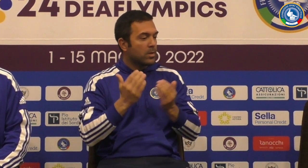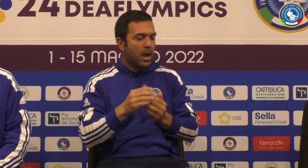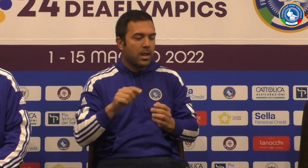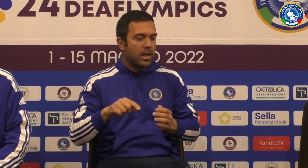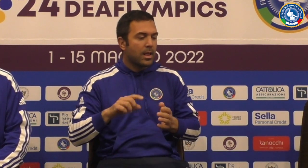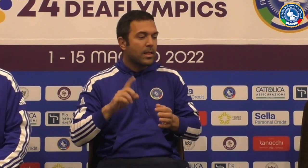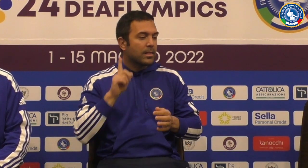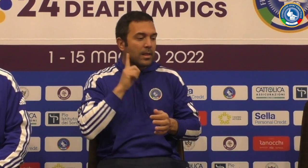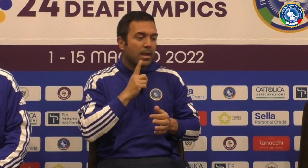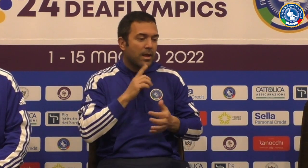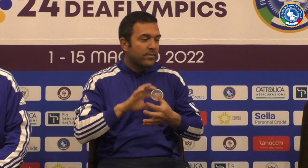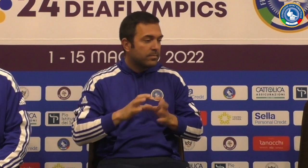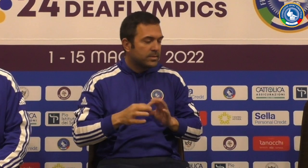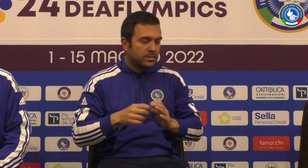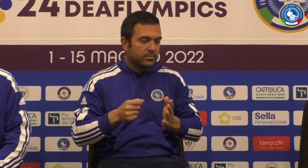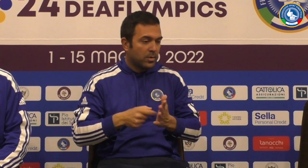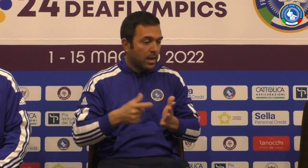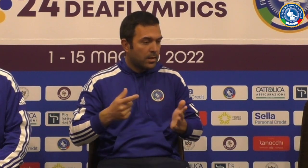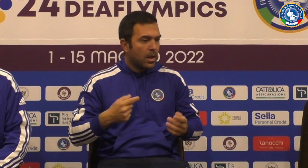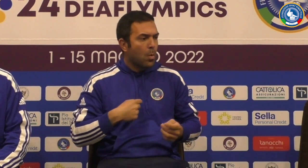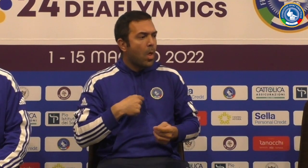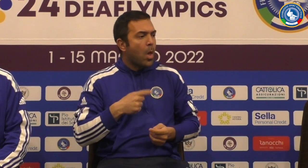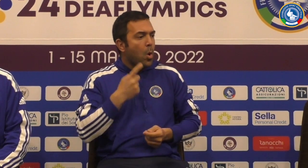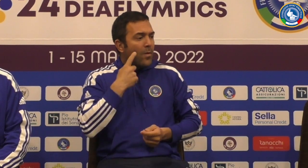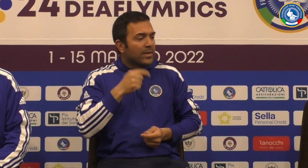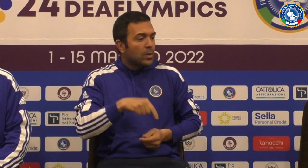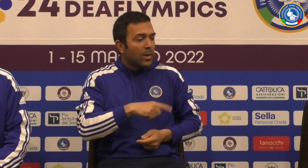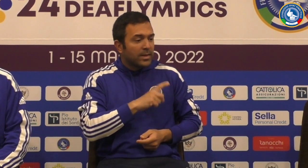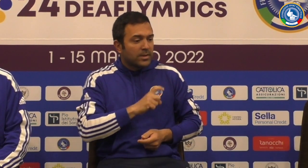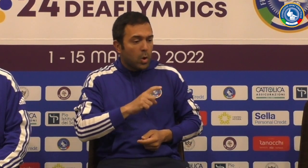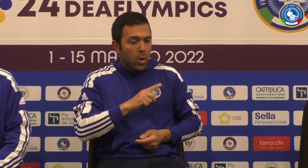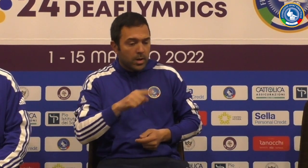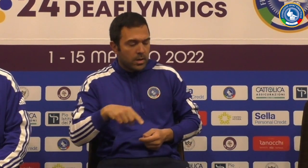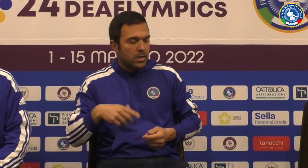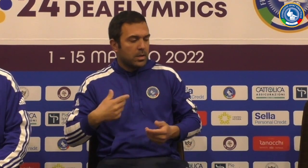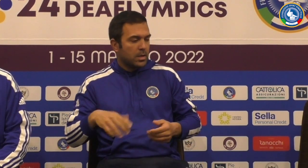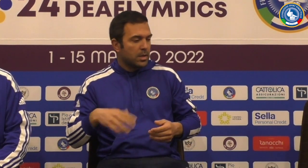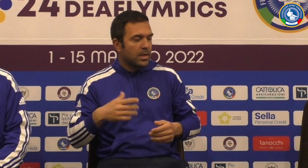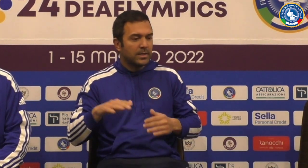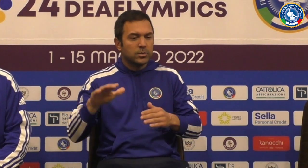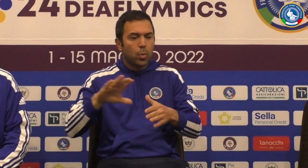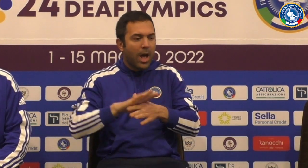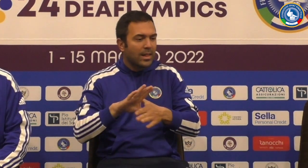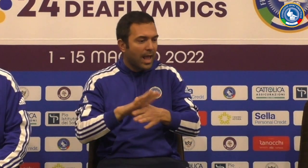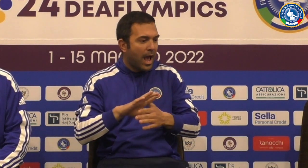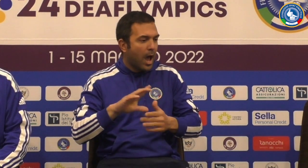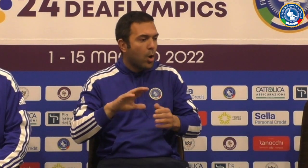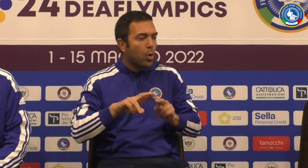certo al confronto agli europei e mondiali queste Phoenix sono molto importanti